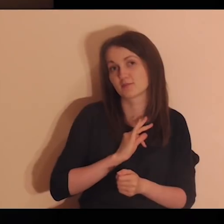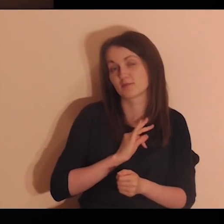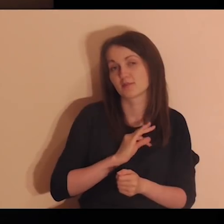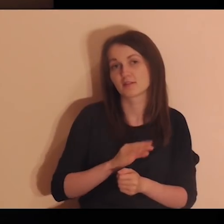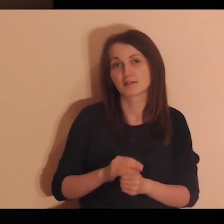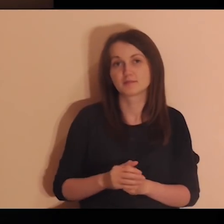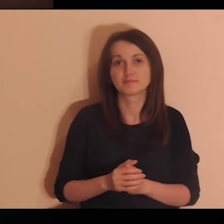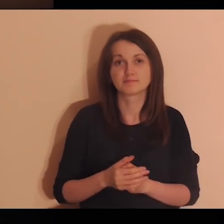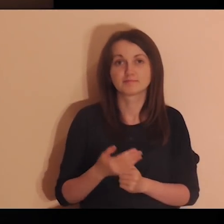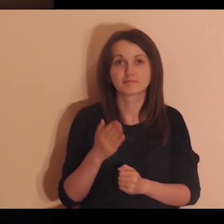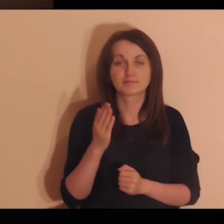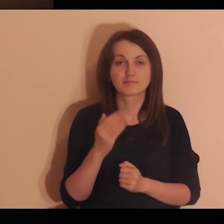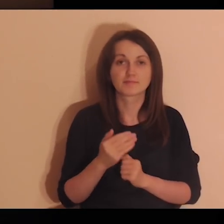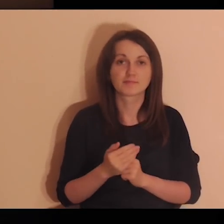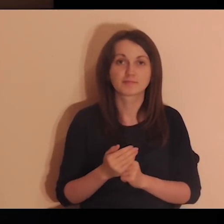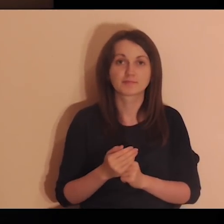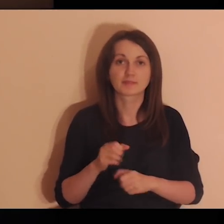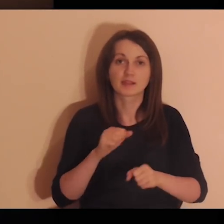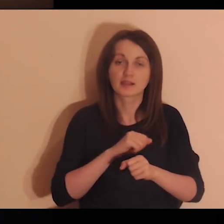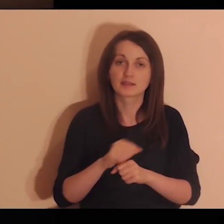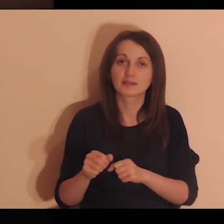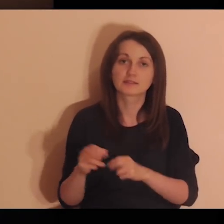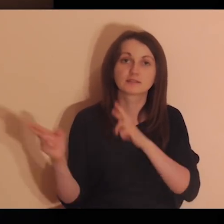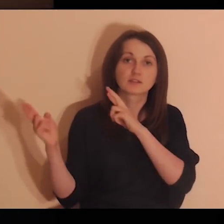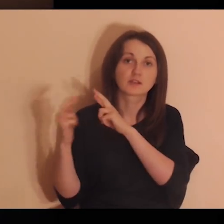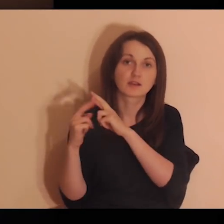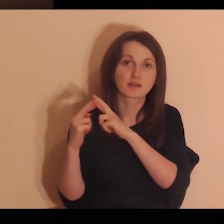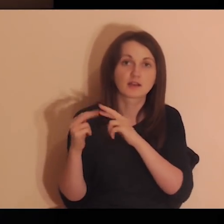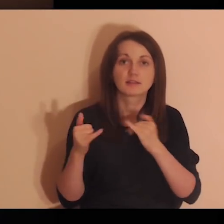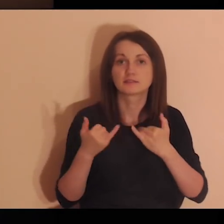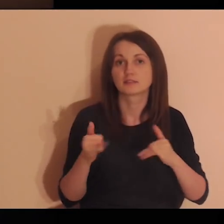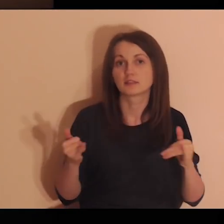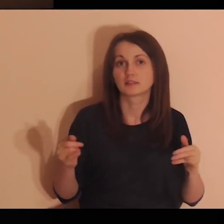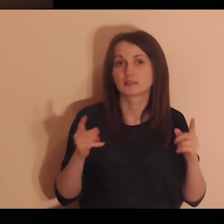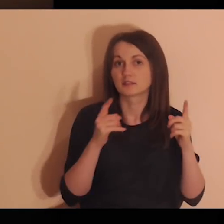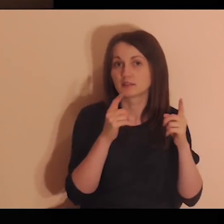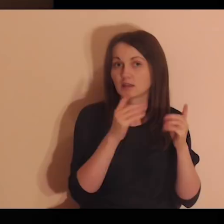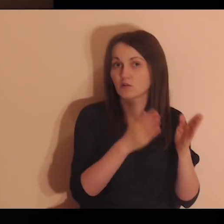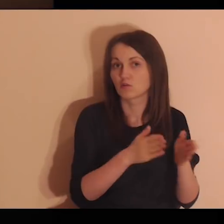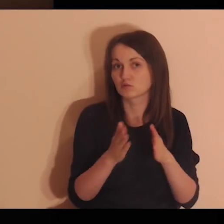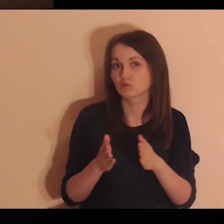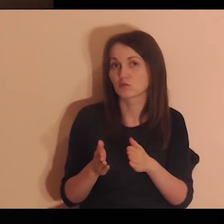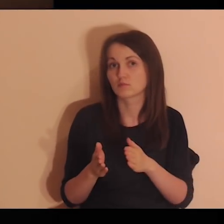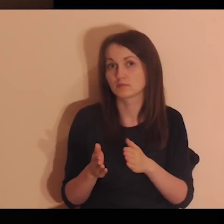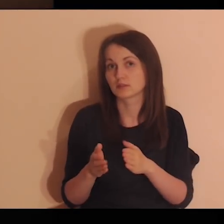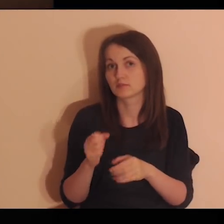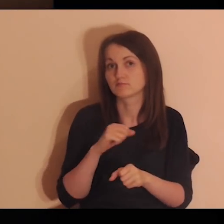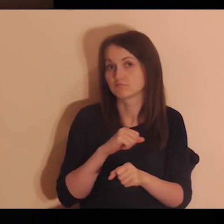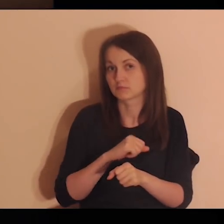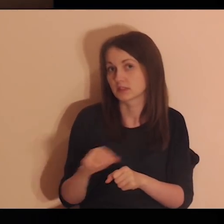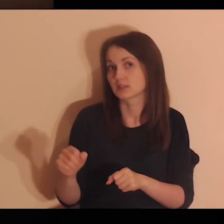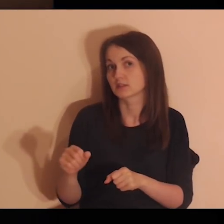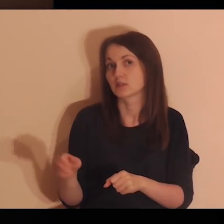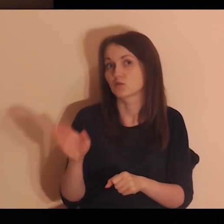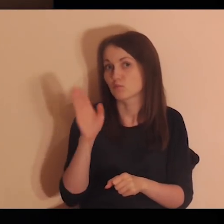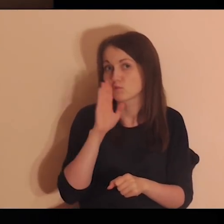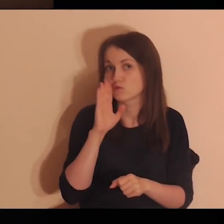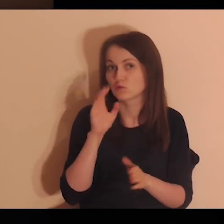„Dziecko moje, będąc w relacjach z innymi jesteś podobny do Mnie.